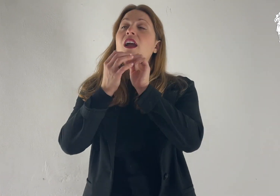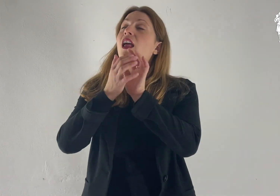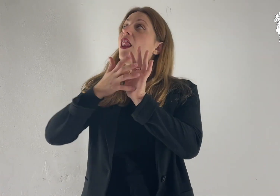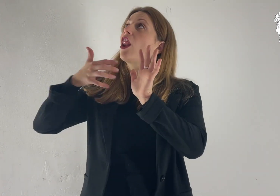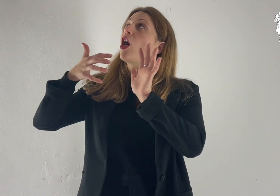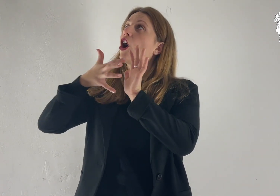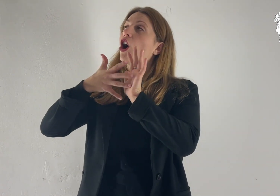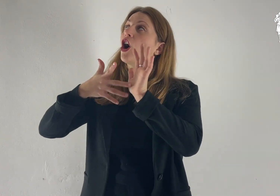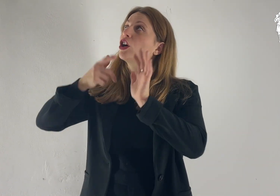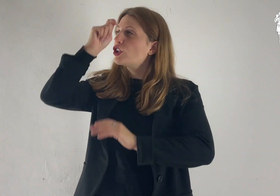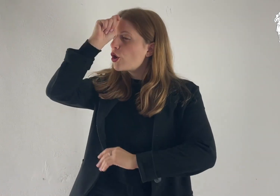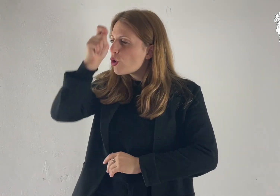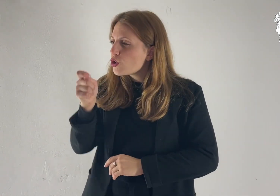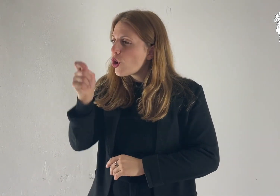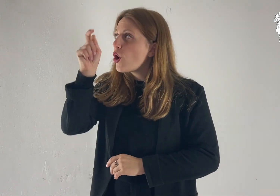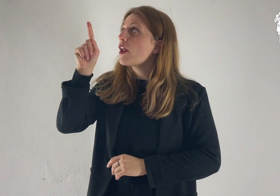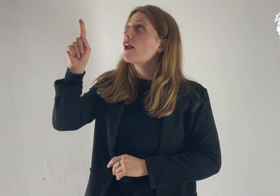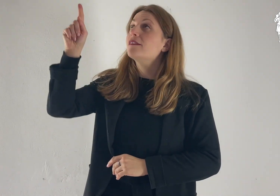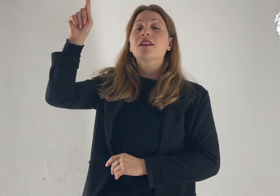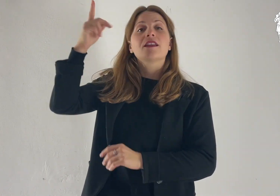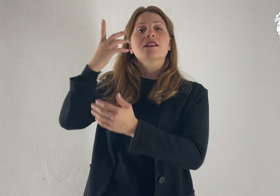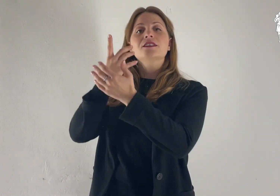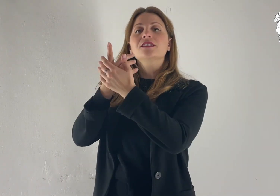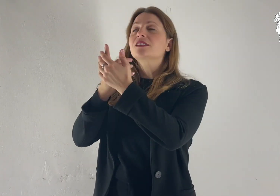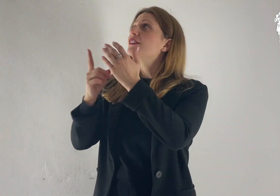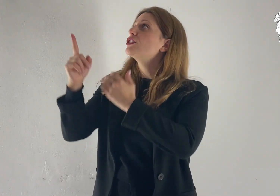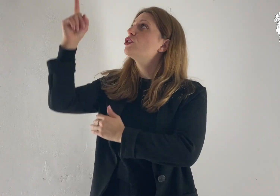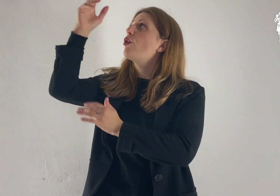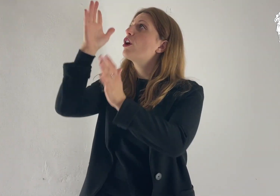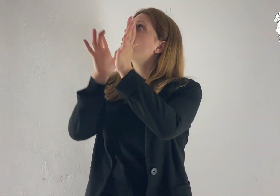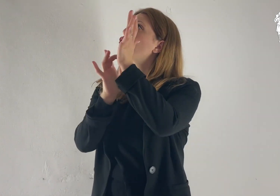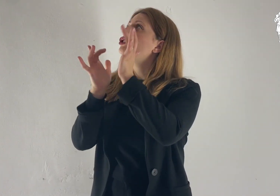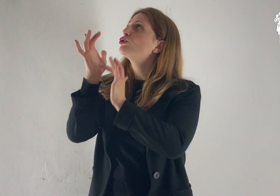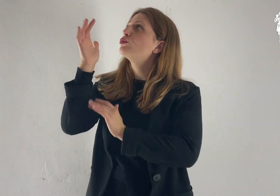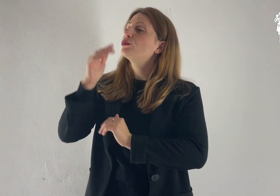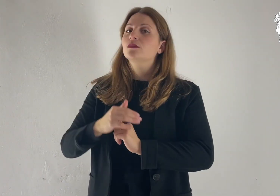Lode e onore a te, Signore Gesù!